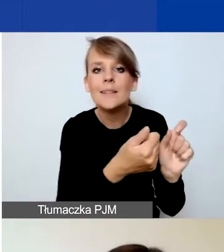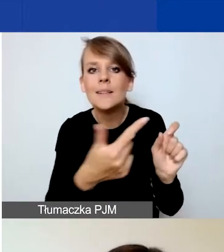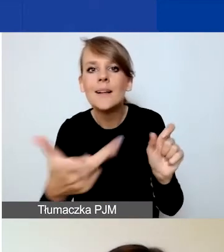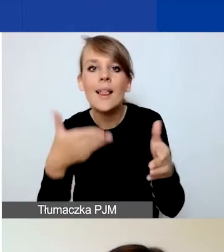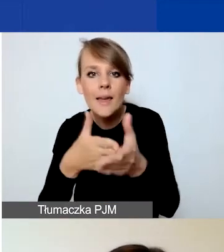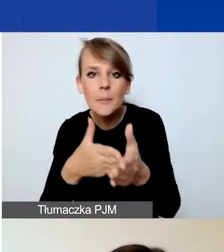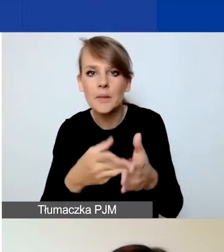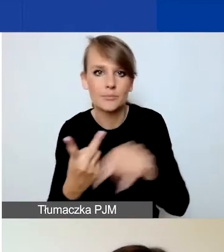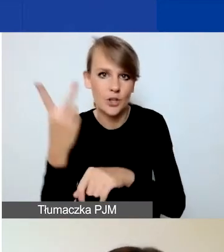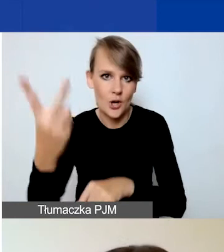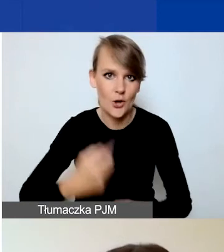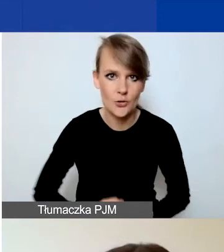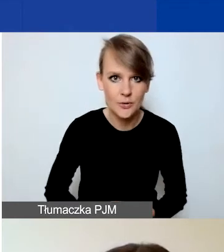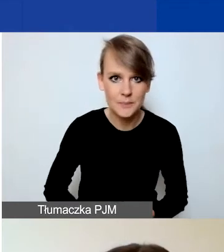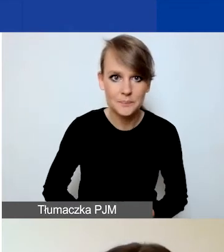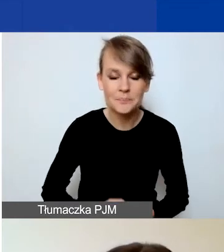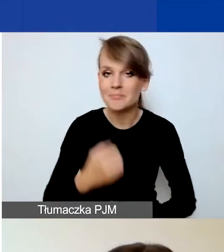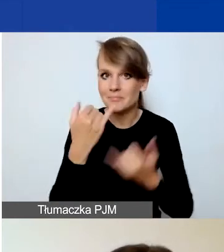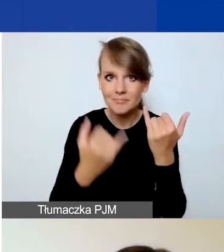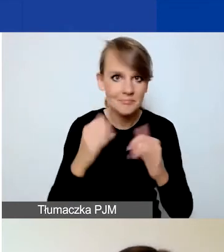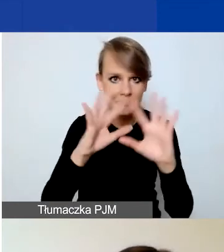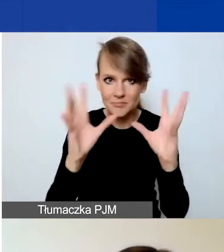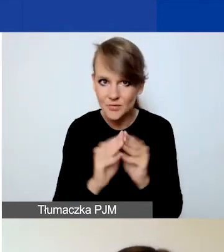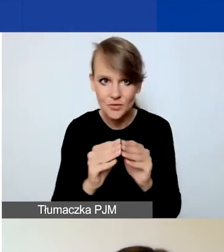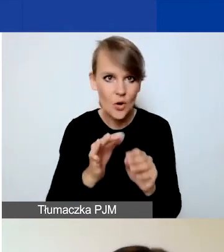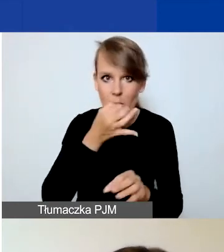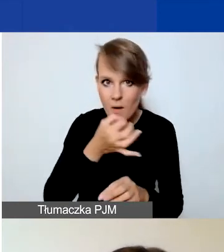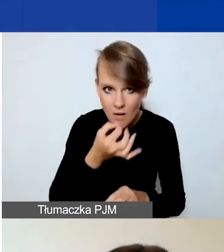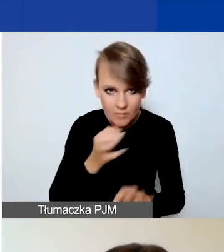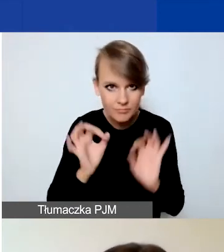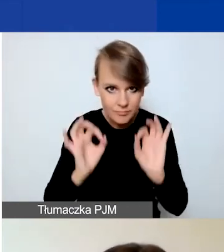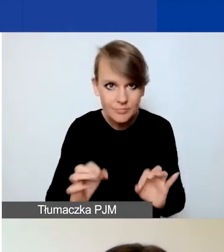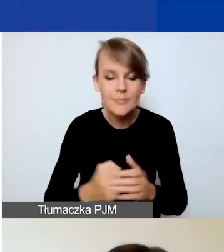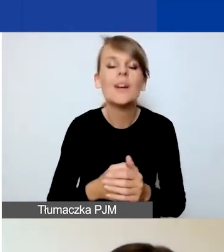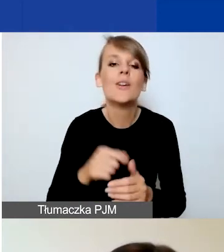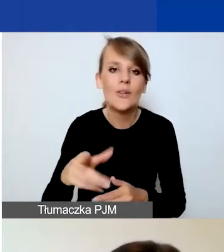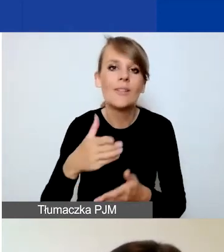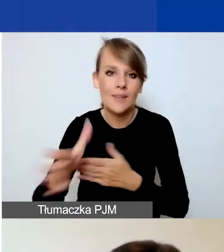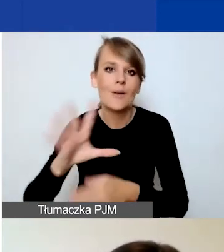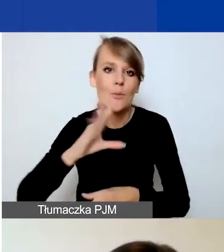Jeżeli już macie poprawnie wypełniony wniosek, to Generator pozwoli na jego złożenie.